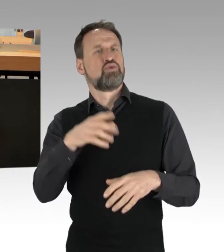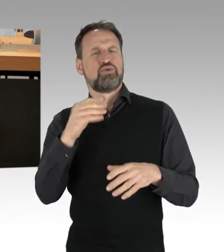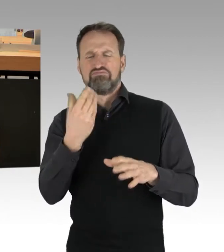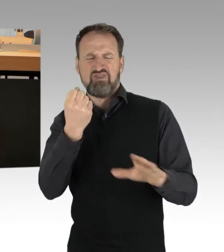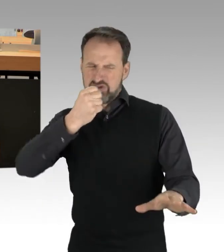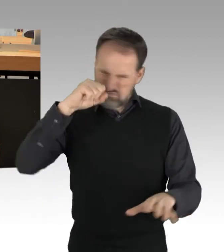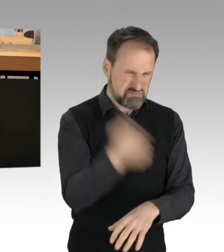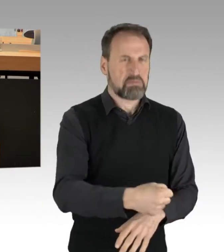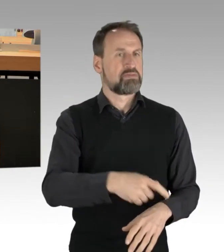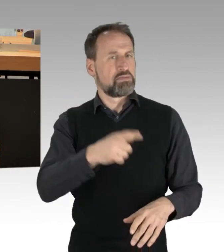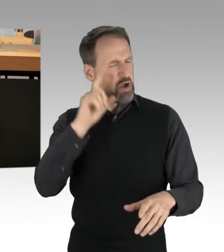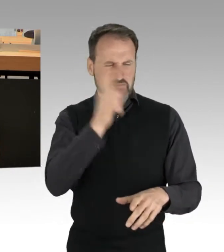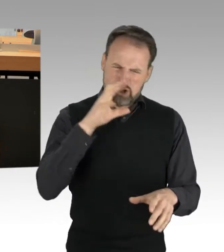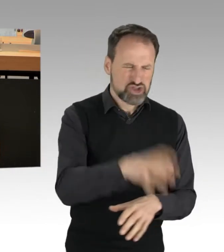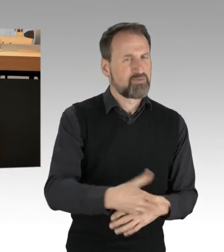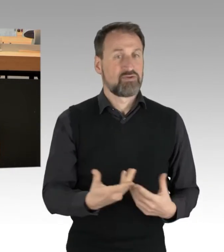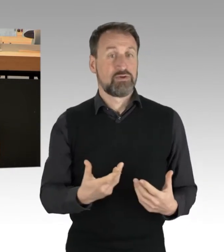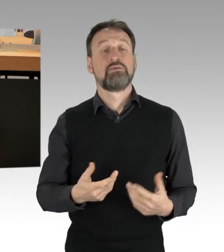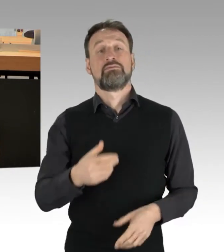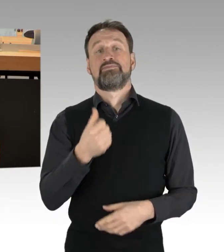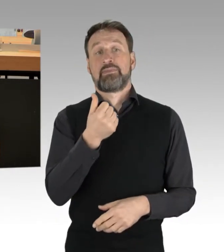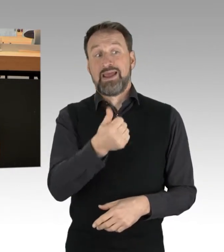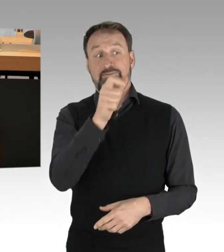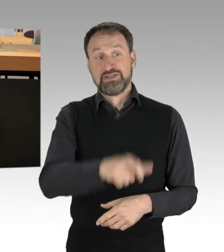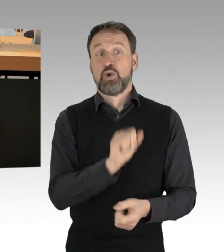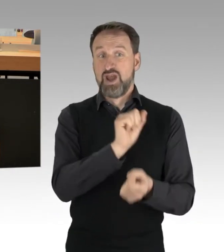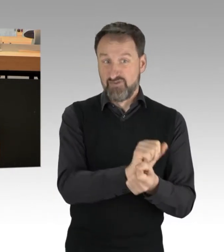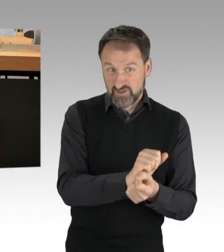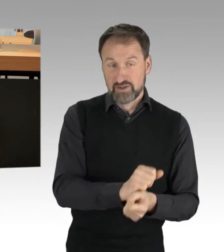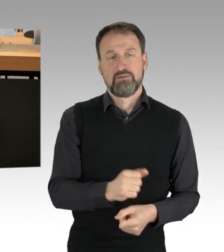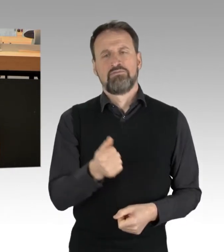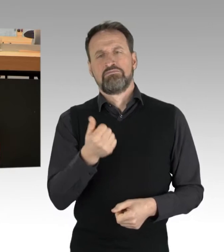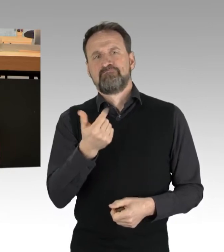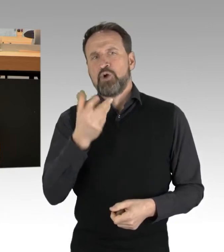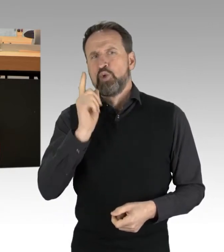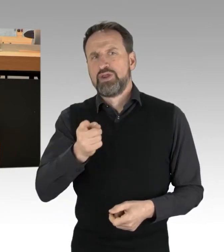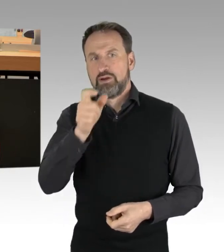Einige Personen sind derzeit in Haft, eine dreistellige Zahl von Personen wurde vorläufig bei den Aktionen festgenommen.